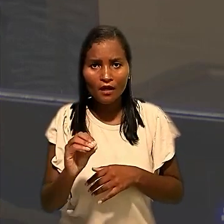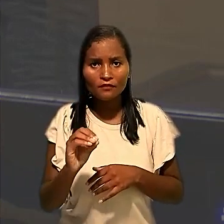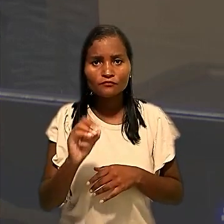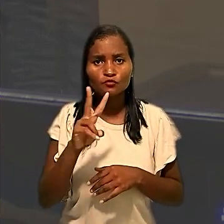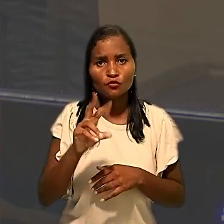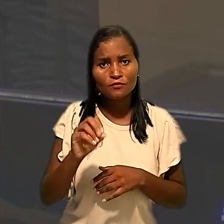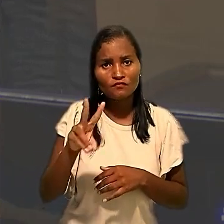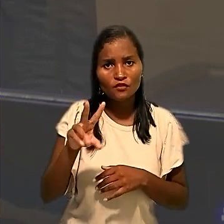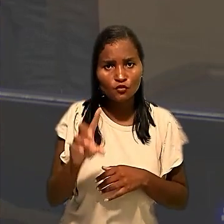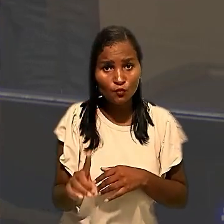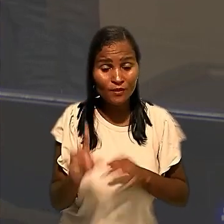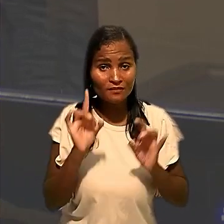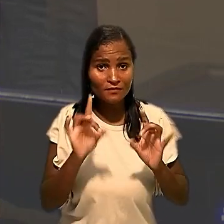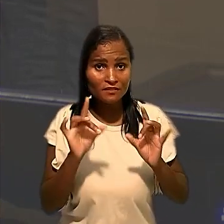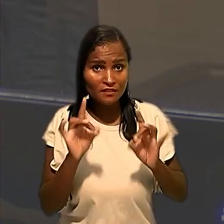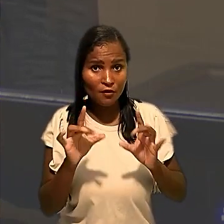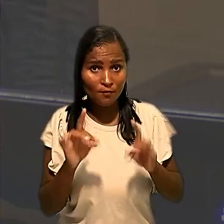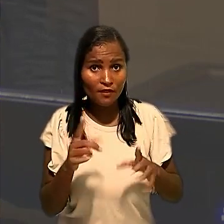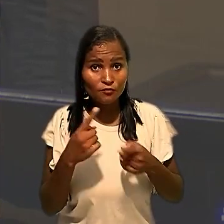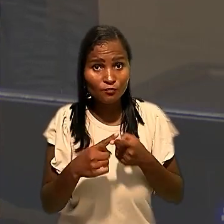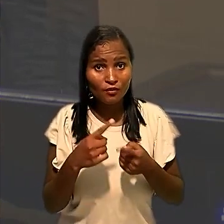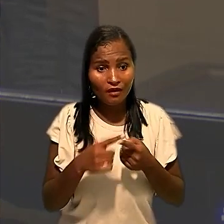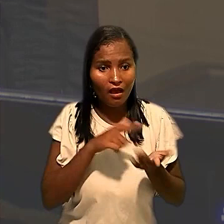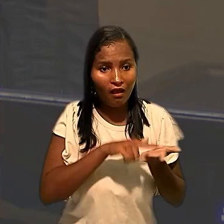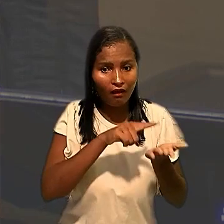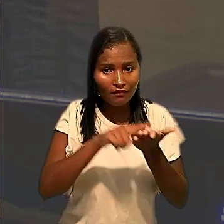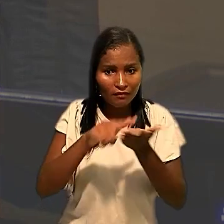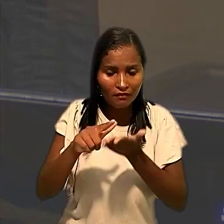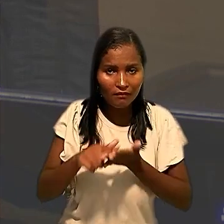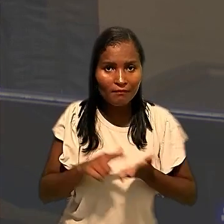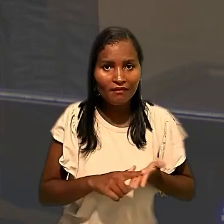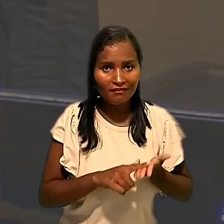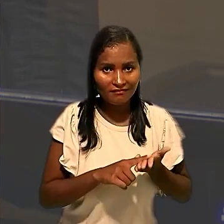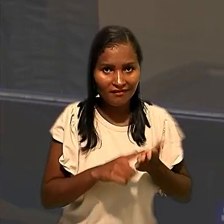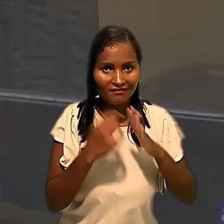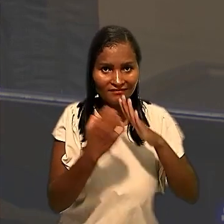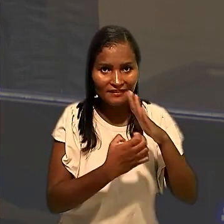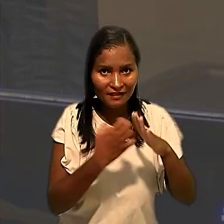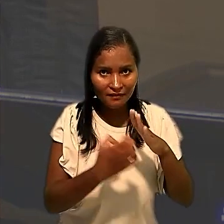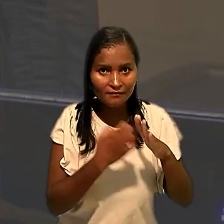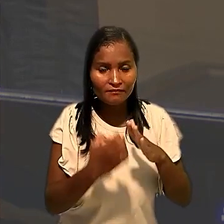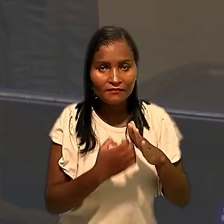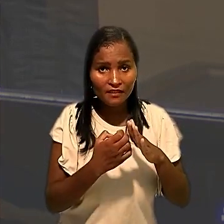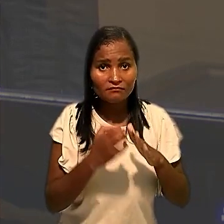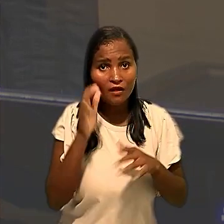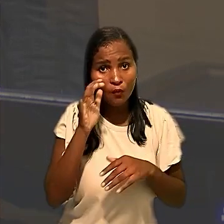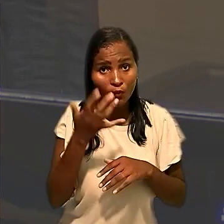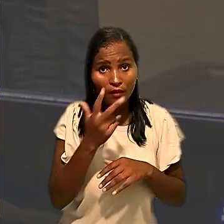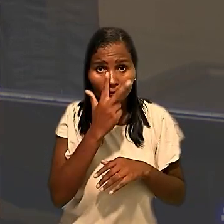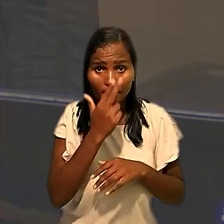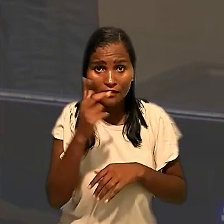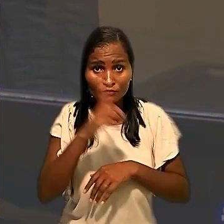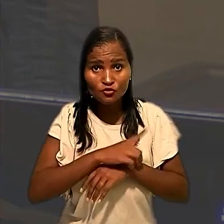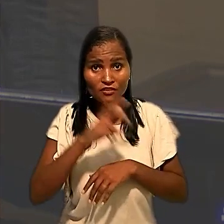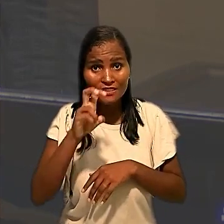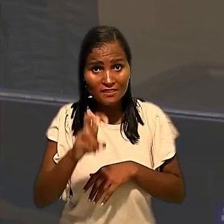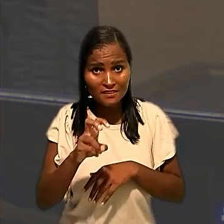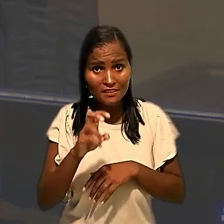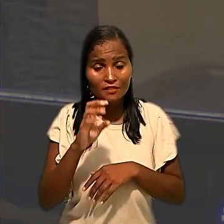especialmente porque as desinfecções na unidade de CDD ocorreram no mesmo dia 5 de março de 2021